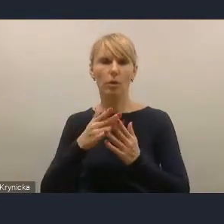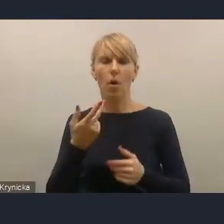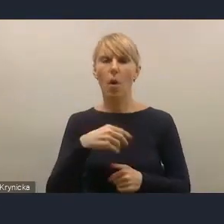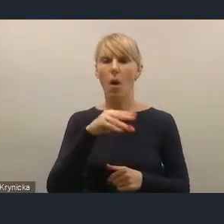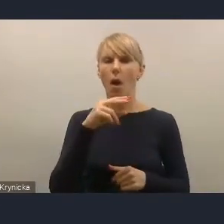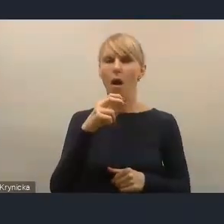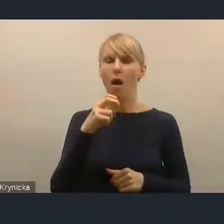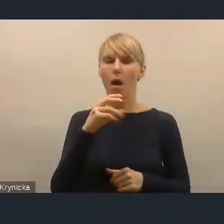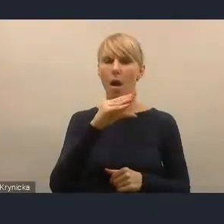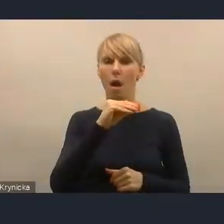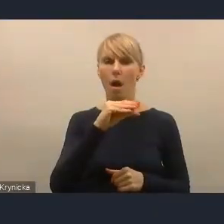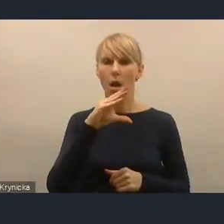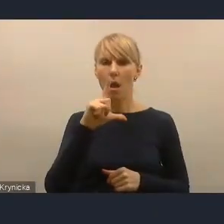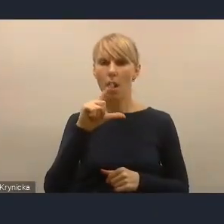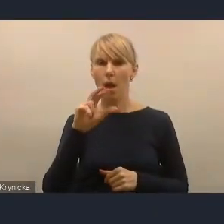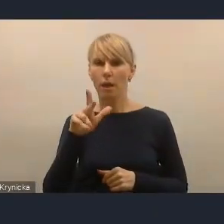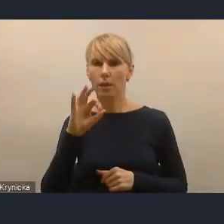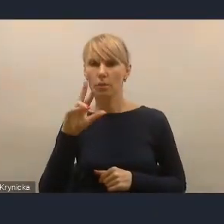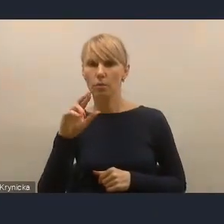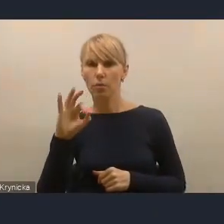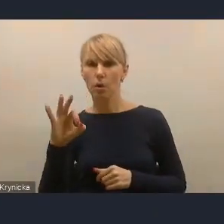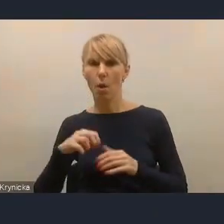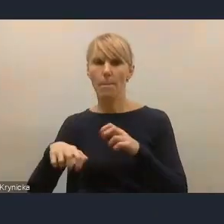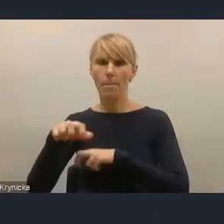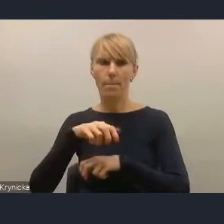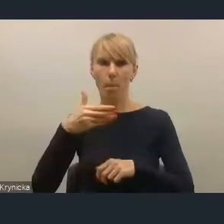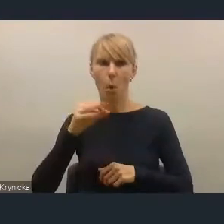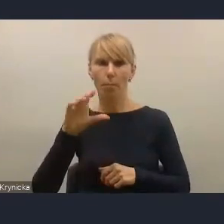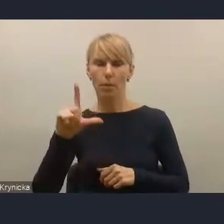Możliwość właśnie skorzystania przez samorządy z tego narzędzia,